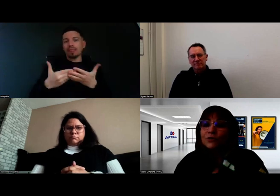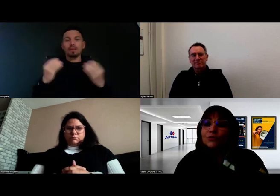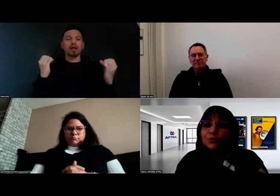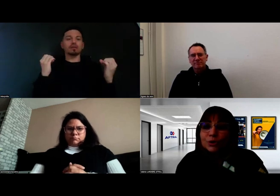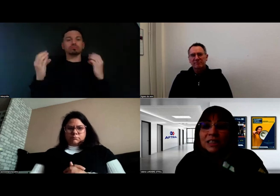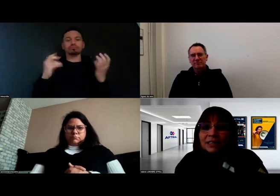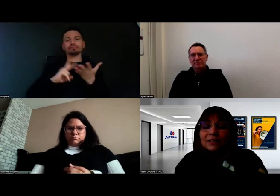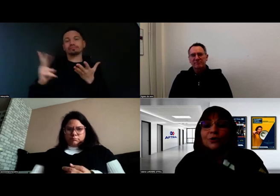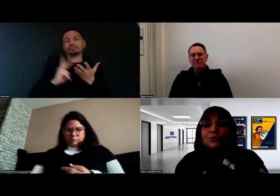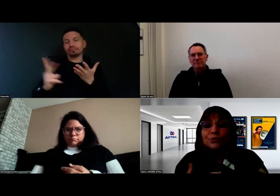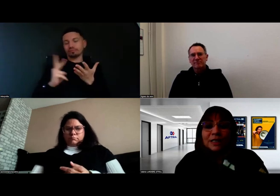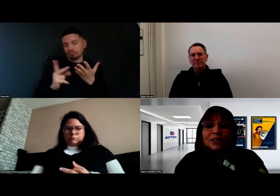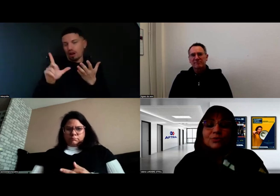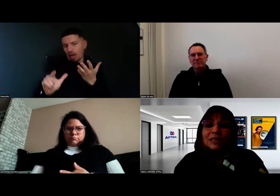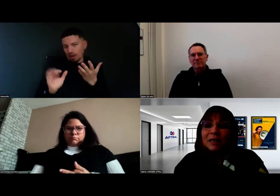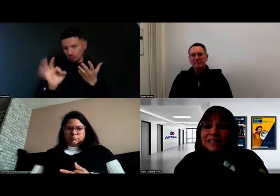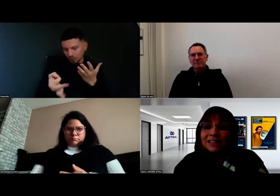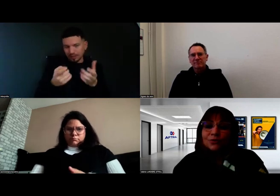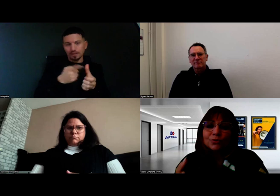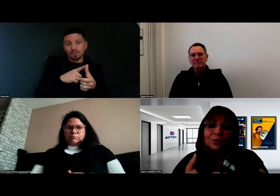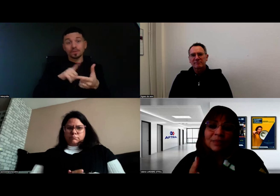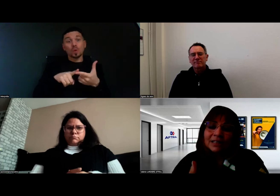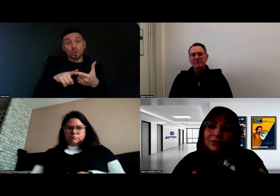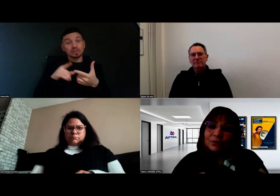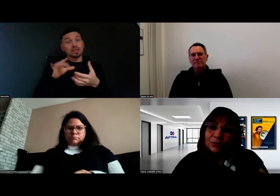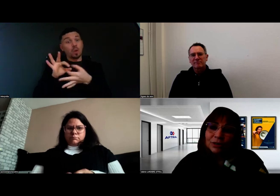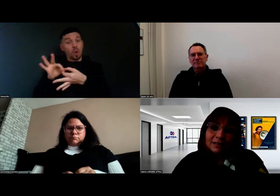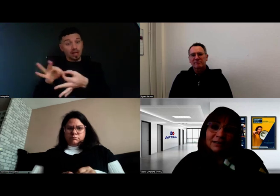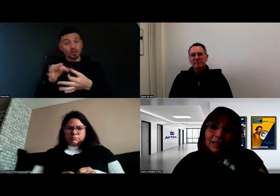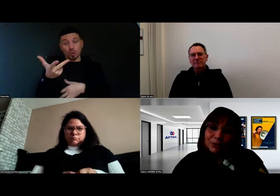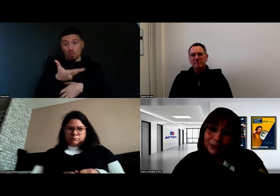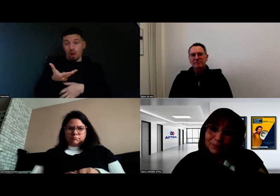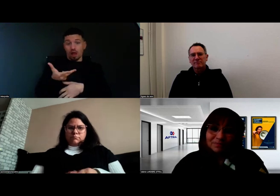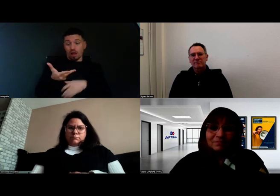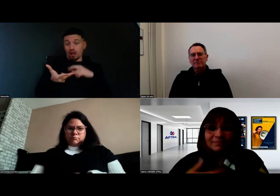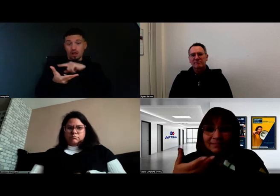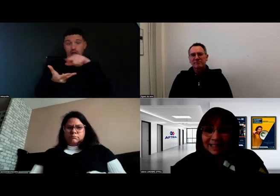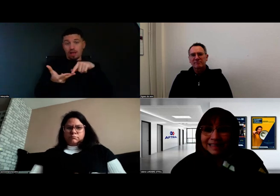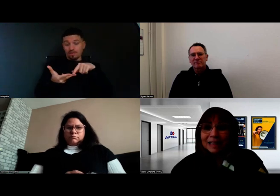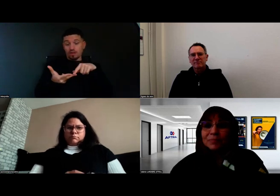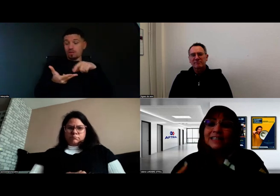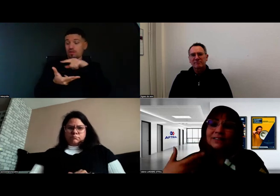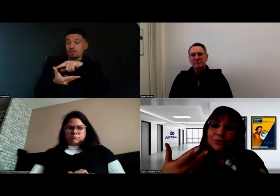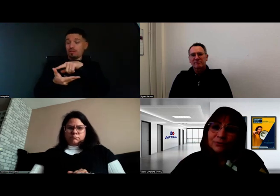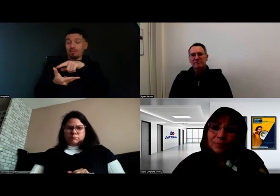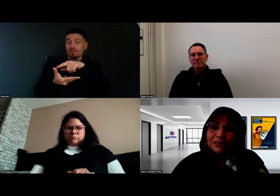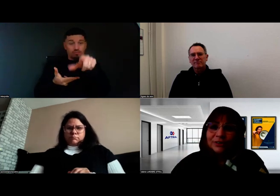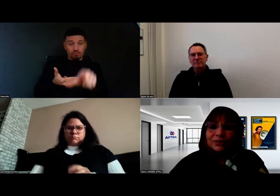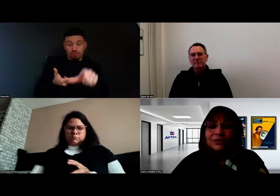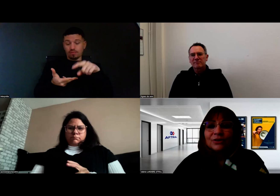mais il se joue aussi une relation tripartite entre l'apprenant, l'interprète, le formateur.